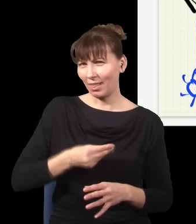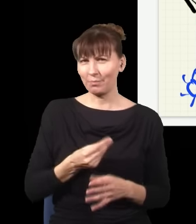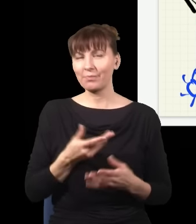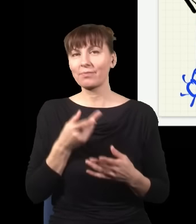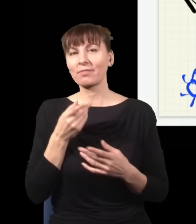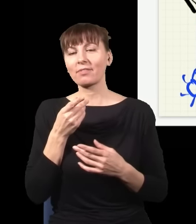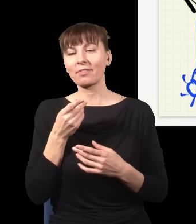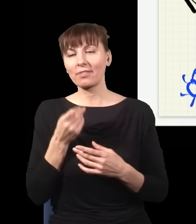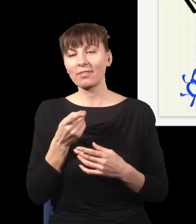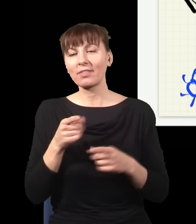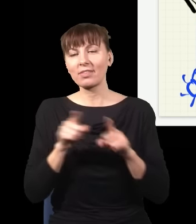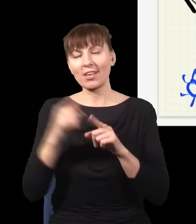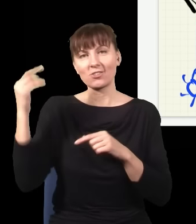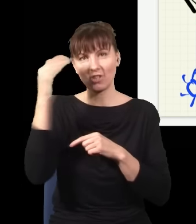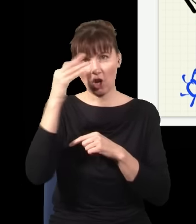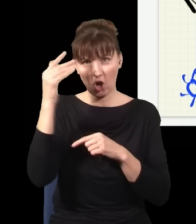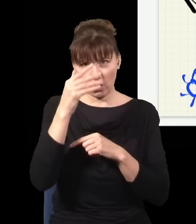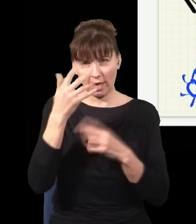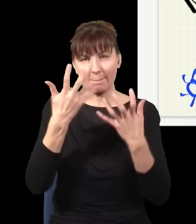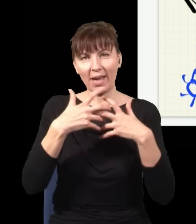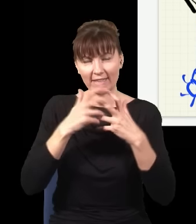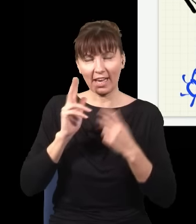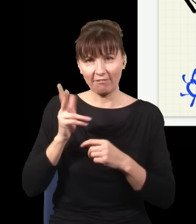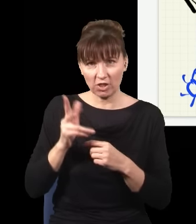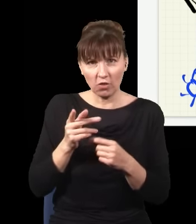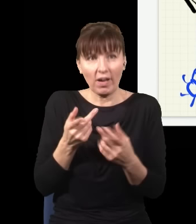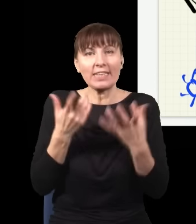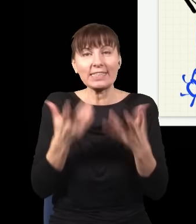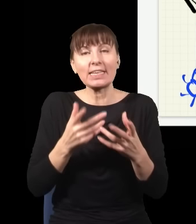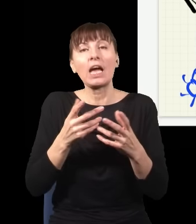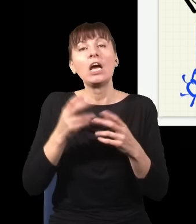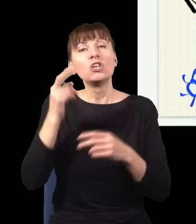w którym żeby zrozumieć to, co się dzieje teraz i żeby mieć pomiar, który jest w pełni odwracalny w czasie,